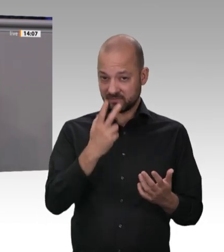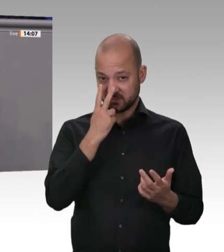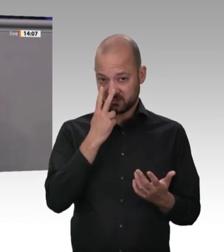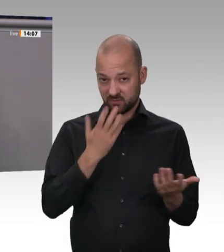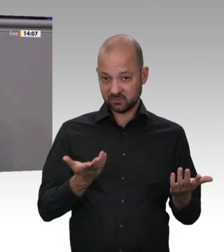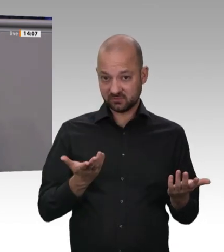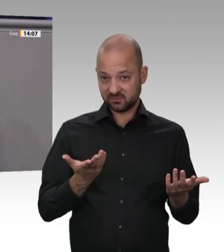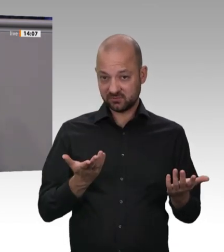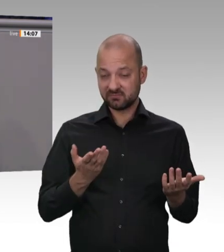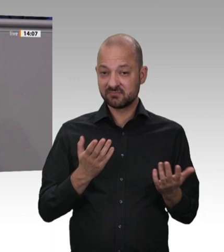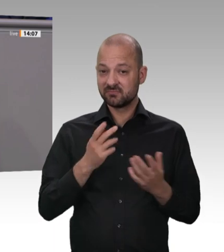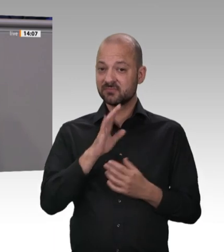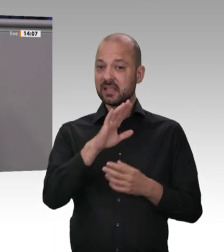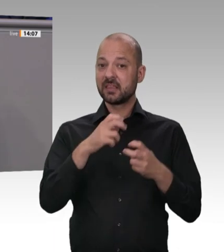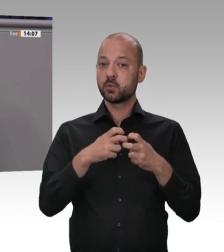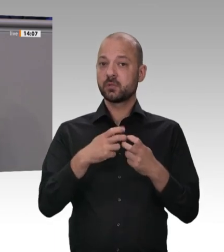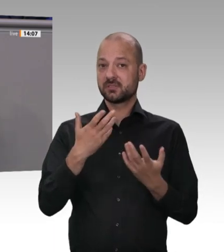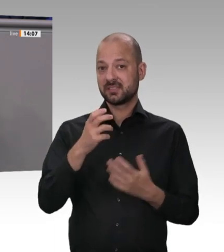Ställen stand davon nur ungefähr die Hälfte;